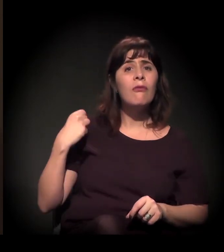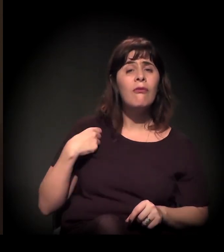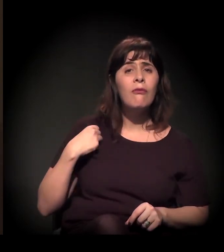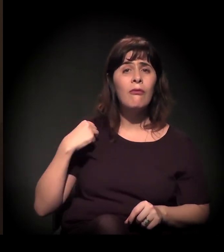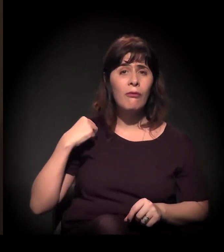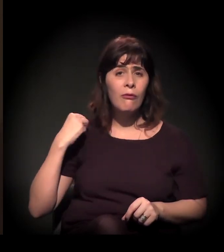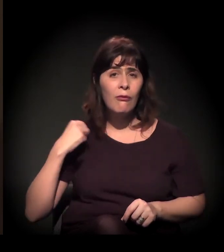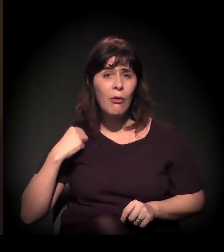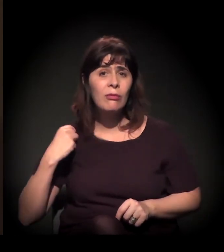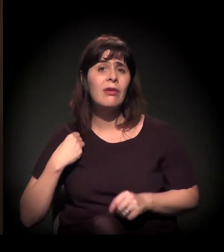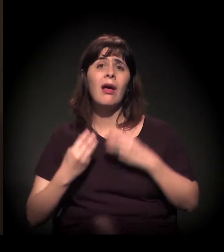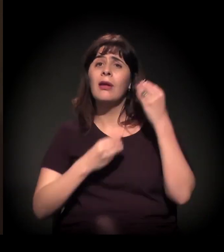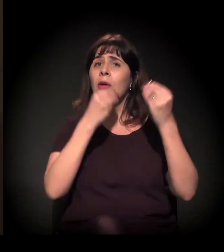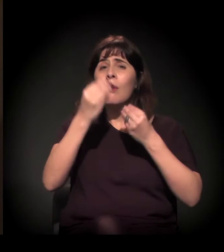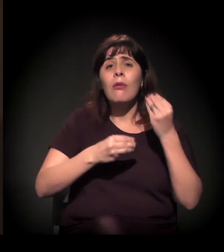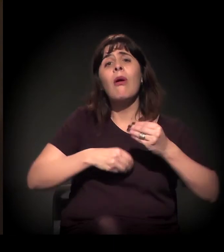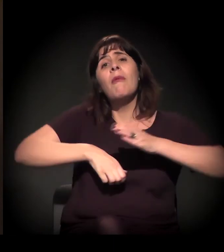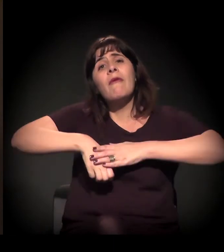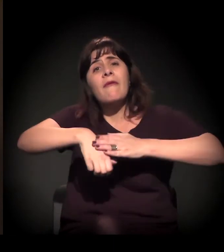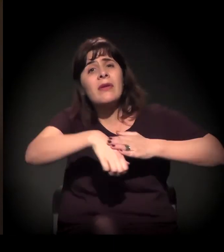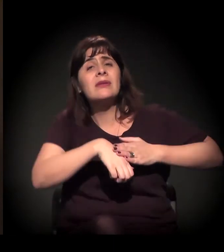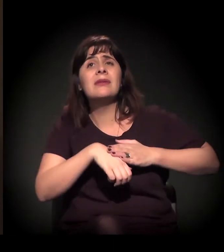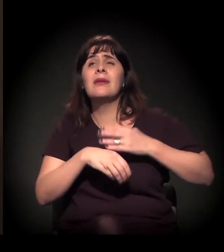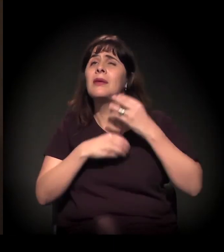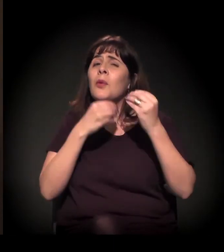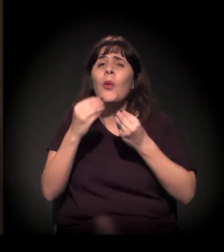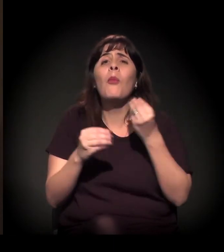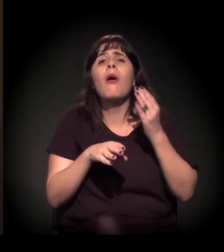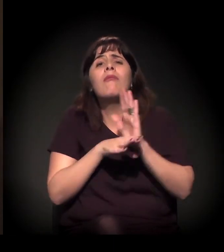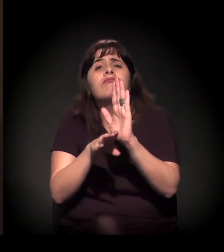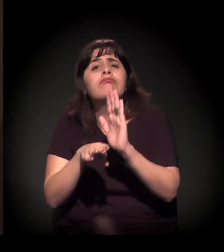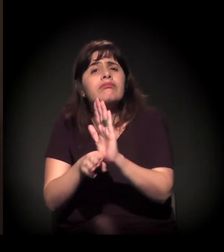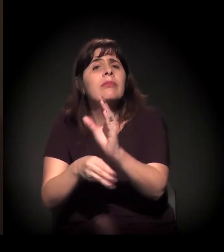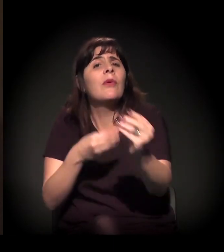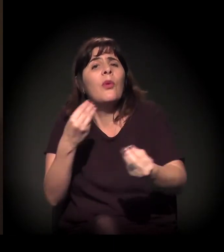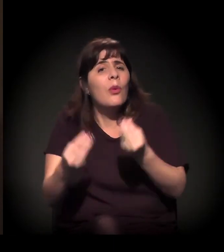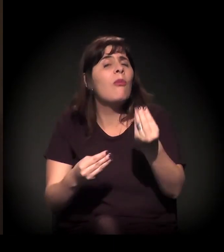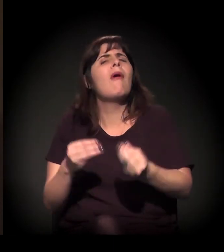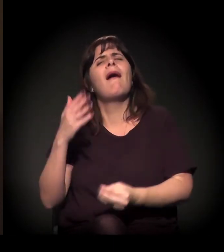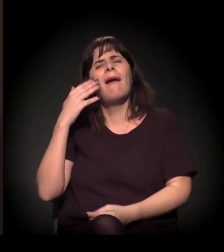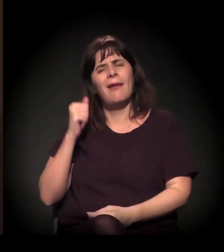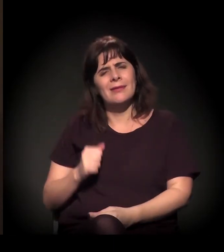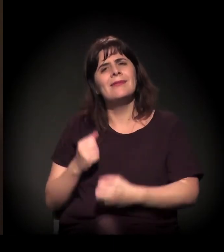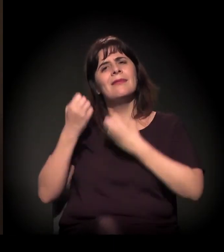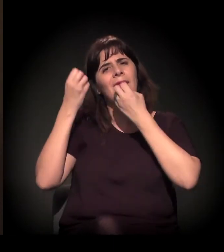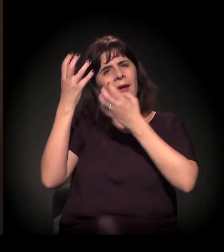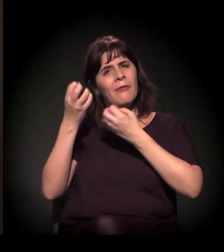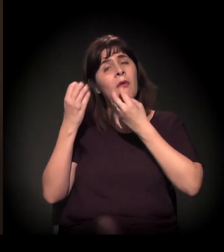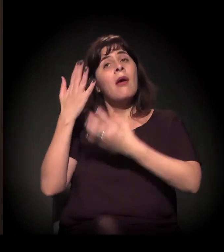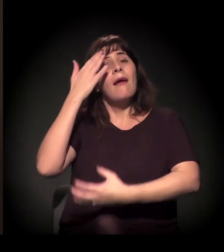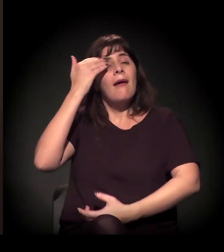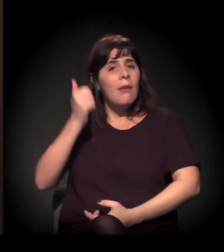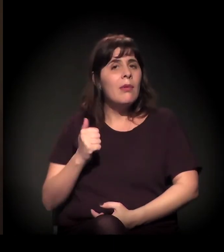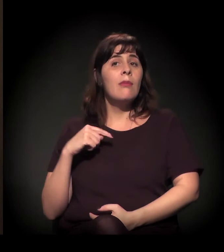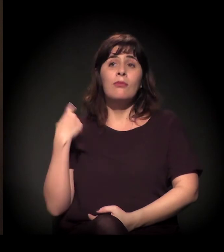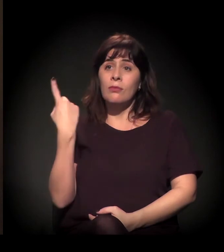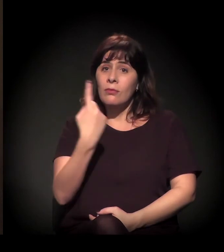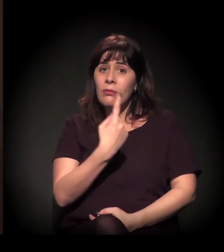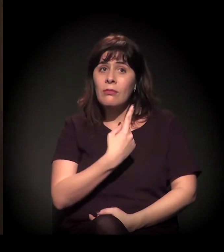como fazer, como essa rede está se estendendo. E a gente sabe que tem muita gente se mobilizando